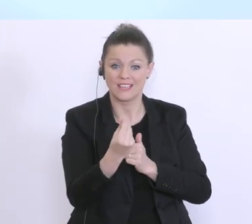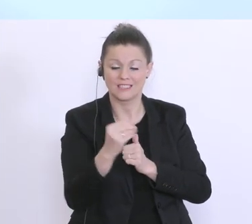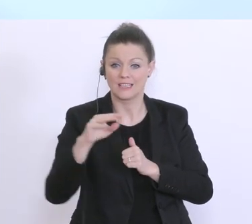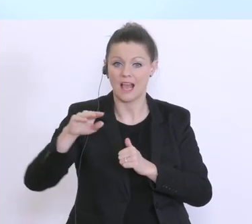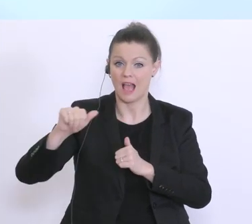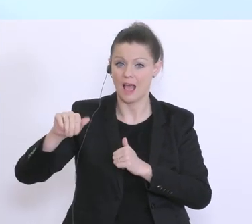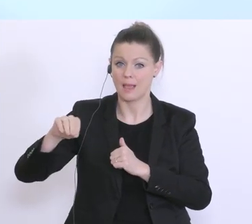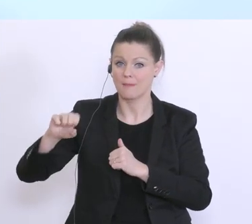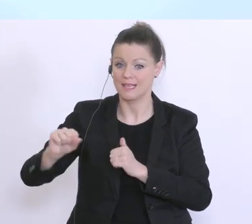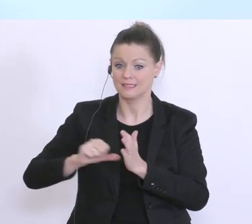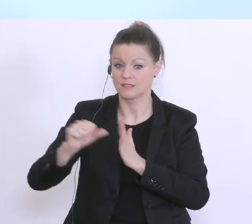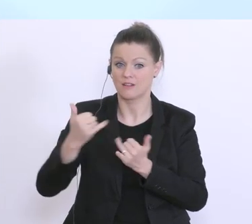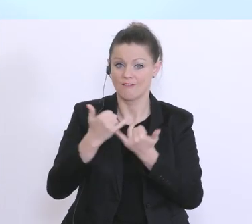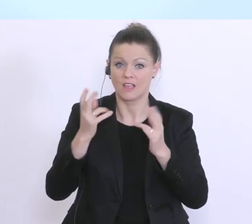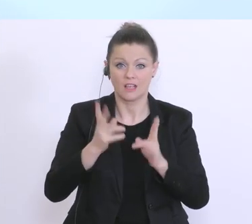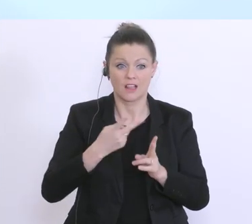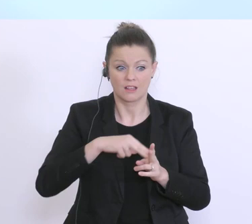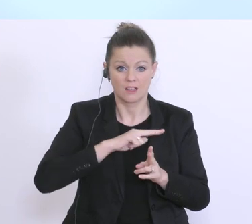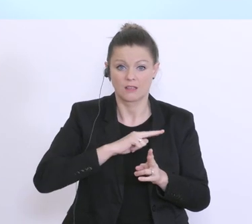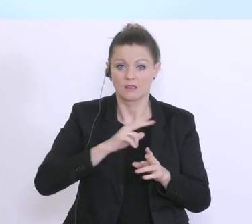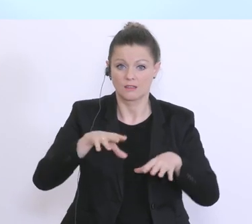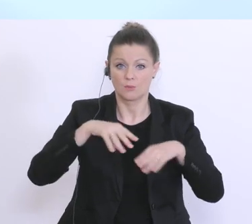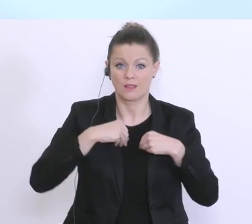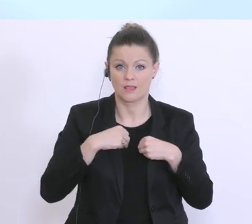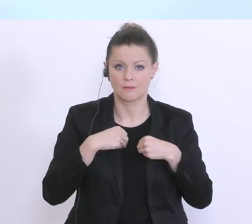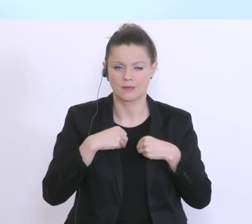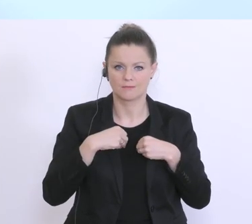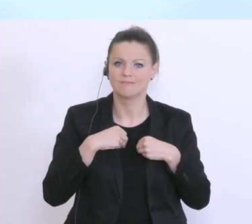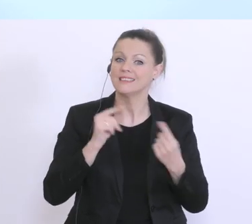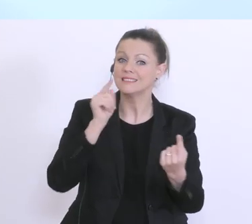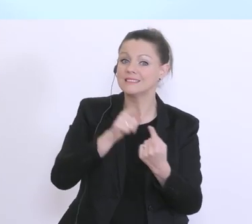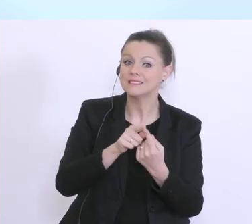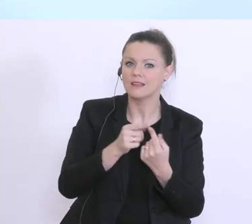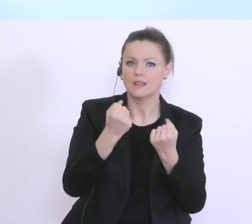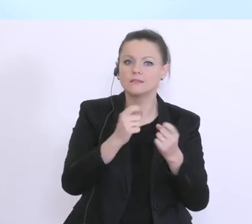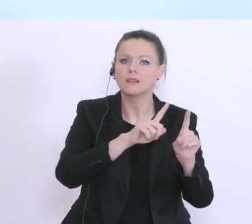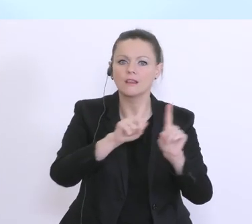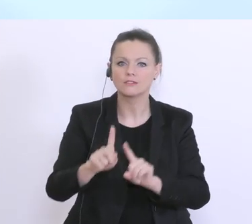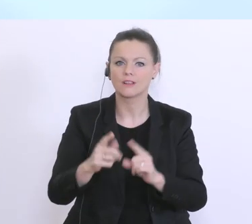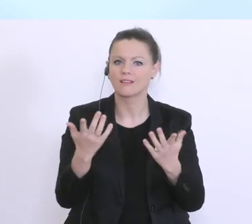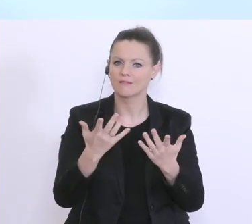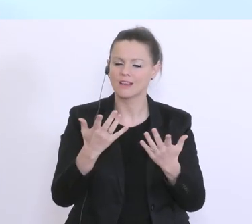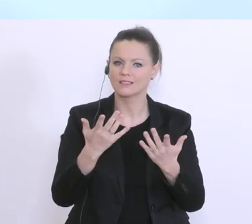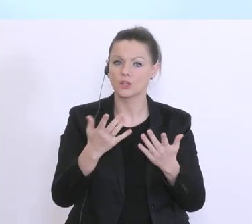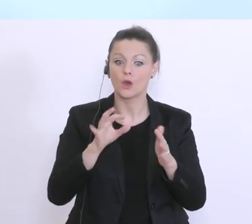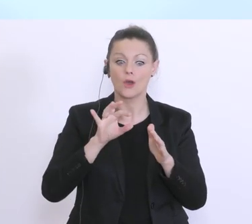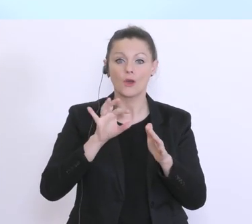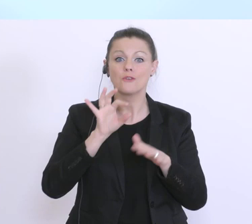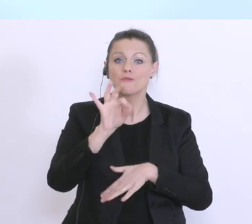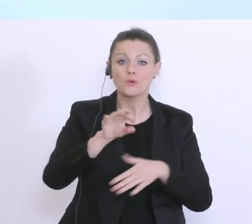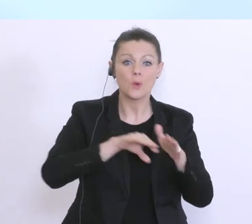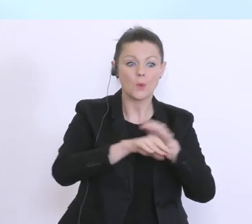kann. Und damit soll eben sichergestellt werden, das genau für Unternehmen, diese kritische Phase,